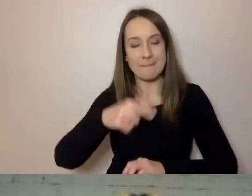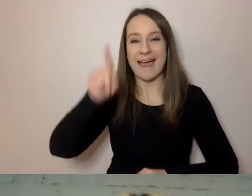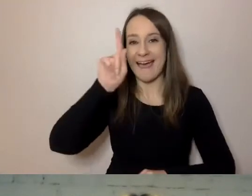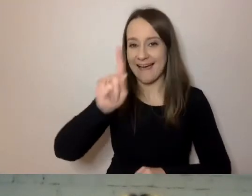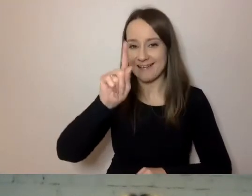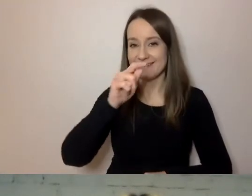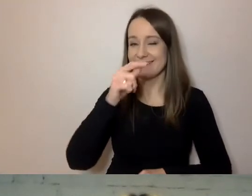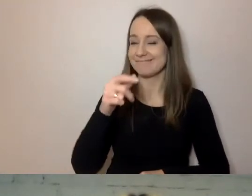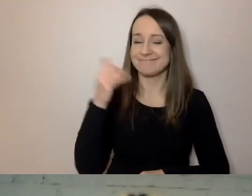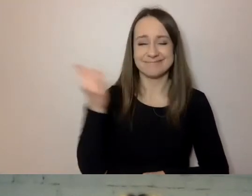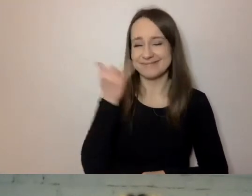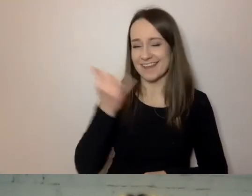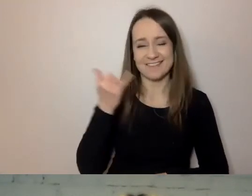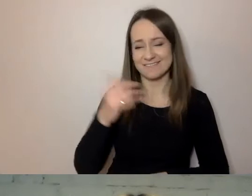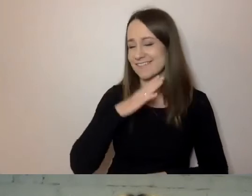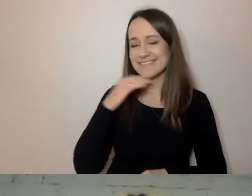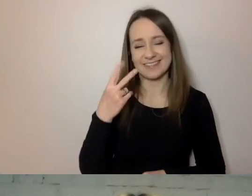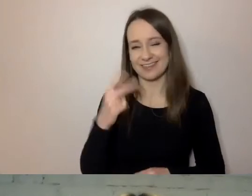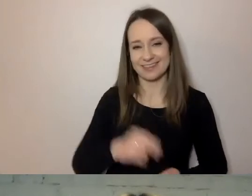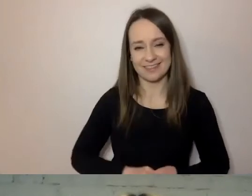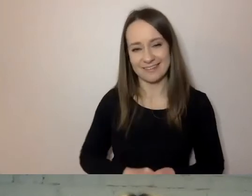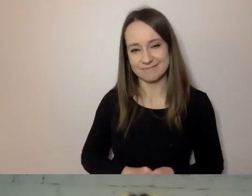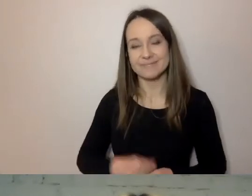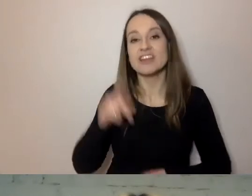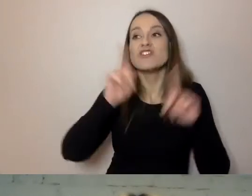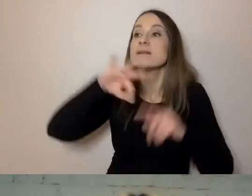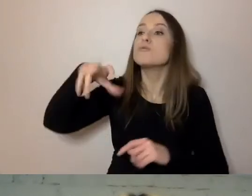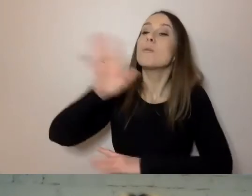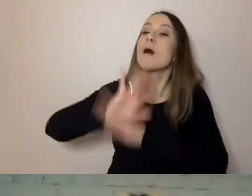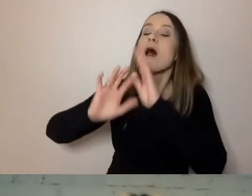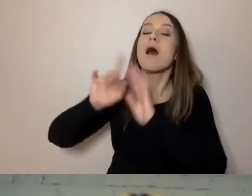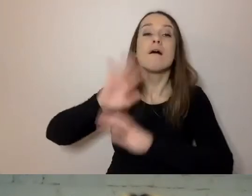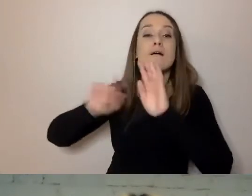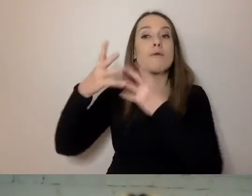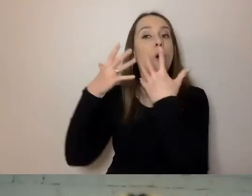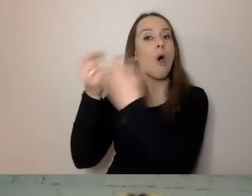Czasami nasi odbiorcy mają potrzebę, żeby przeczytać coś